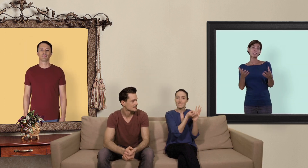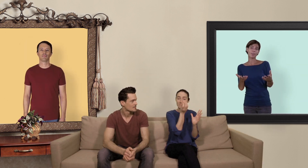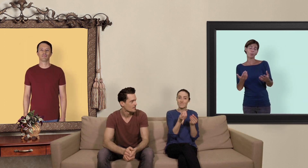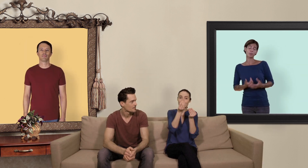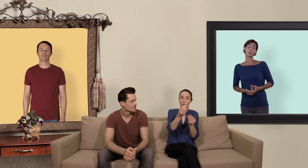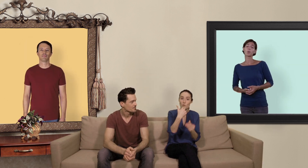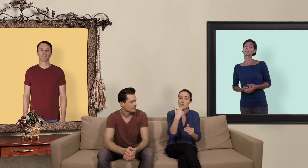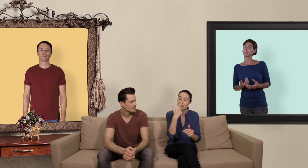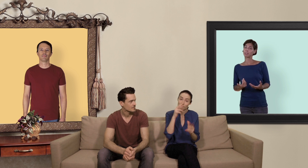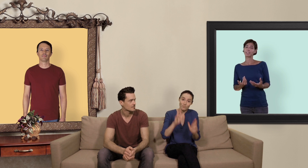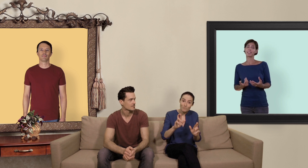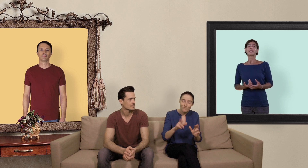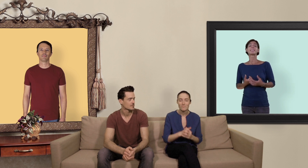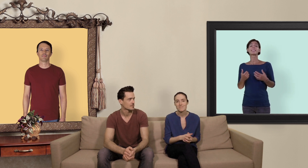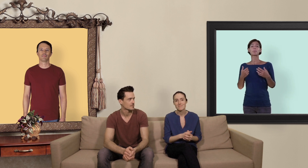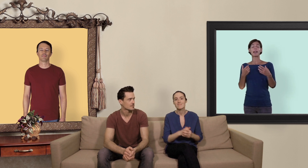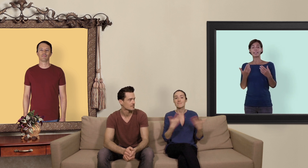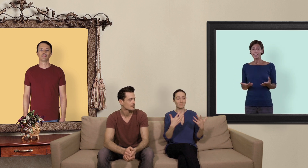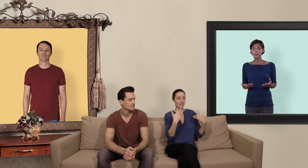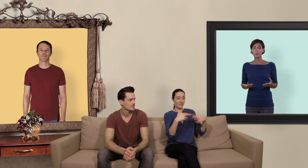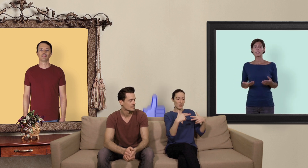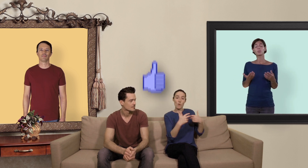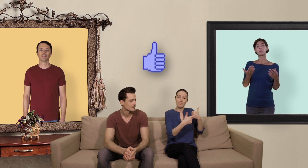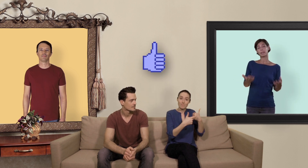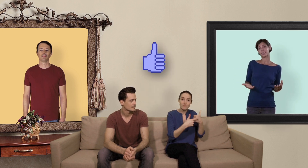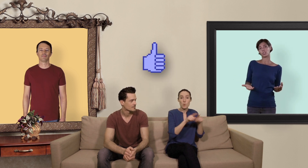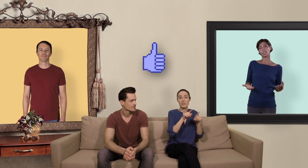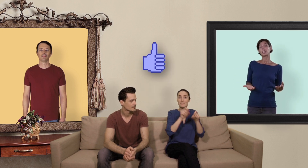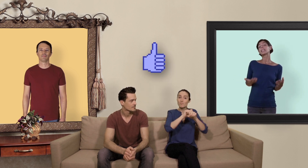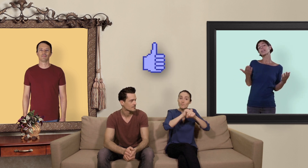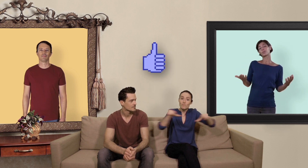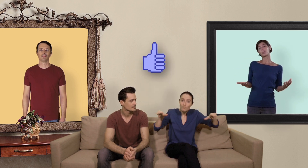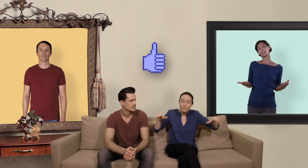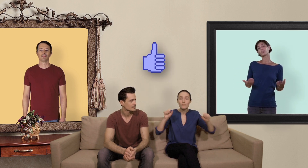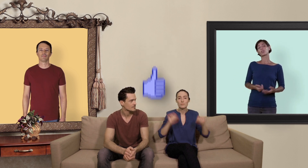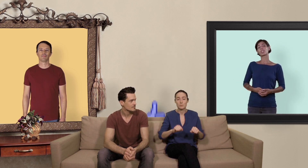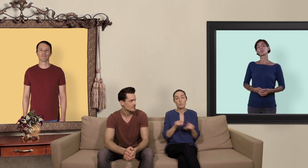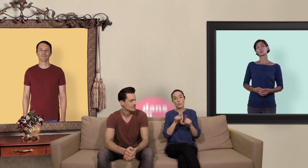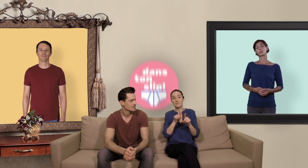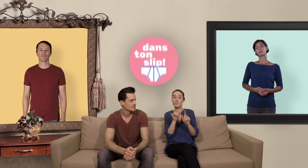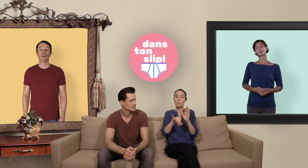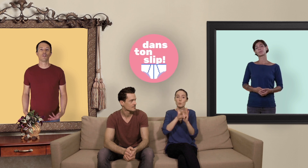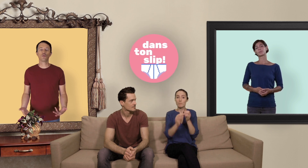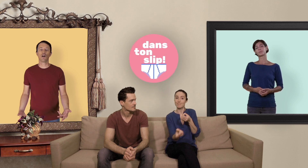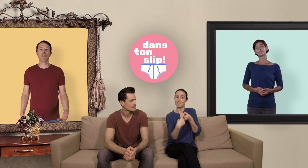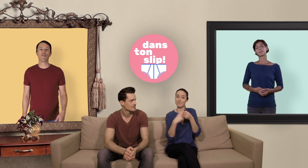ces informations vous auront été utiles n'hésitez pas à liker nos vidéos les partager et à vous abonner à notre chaîne youtube tout comme à vous